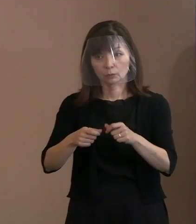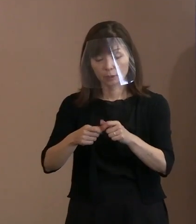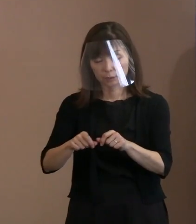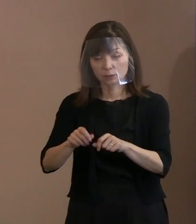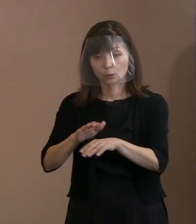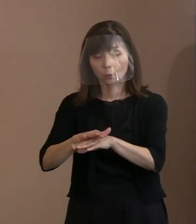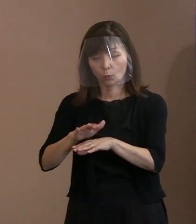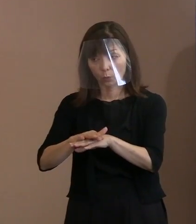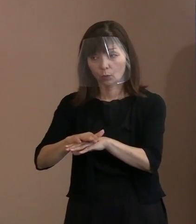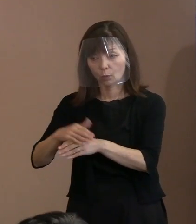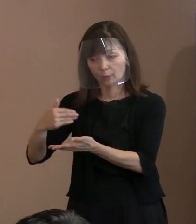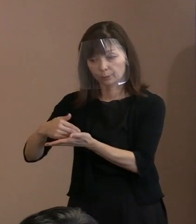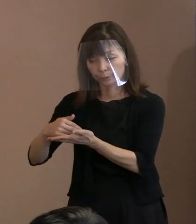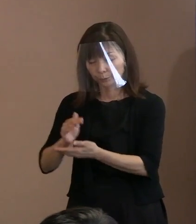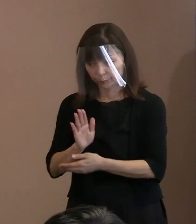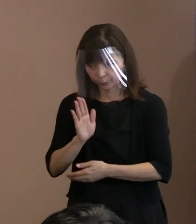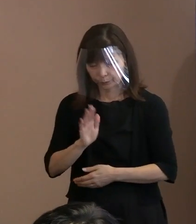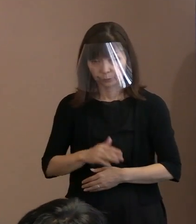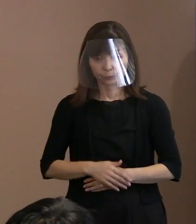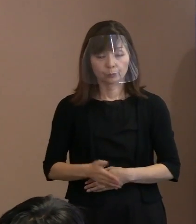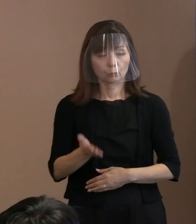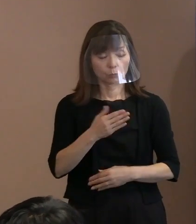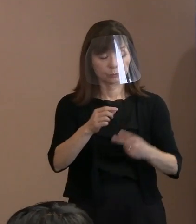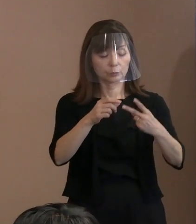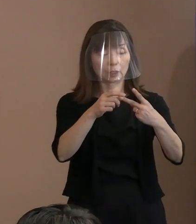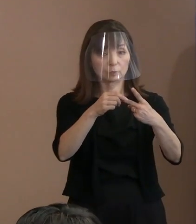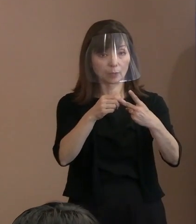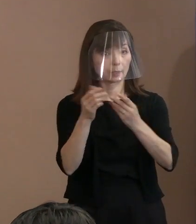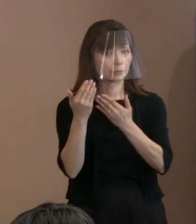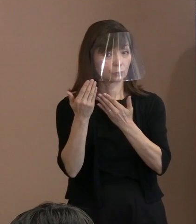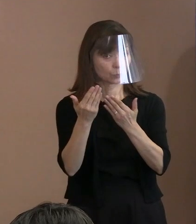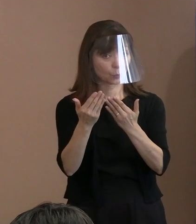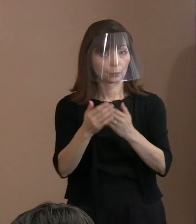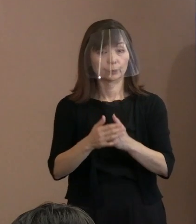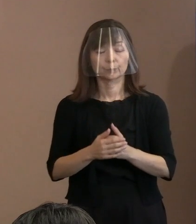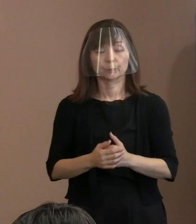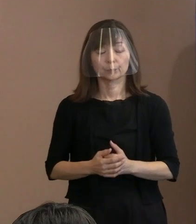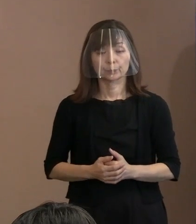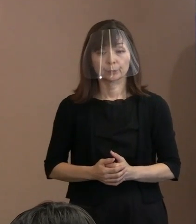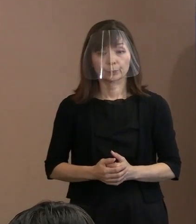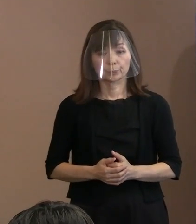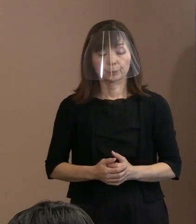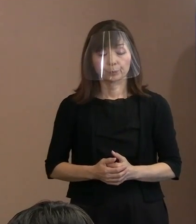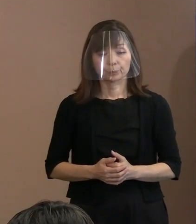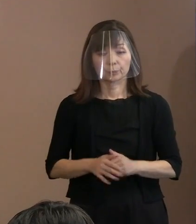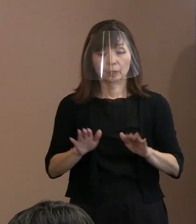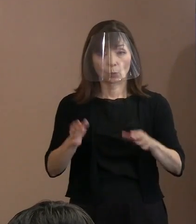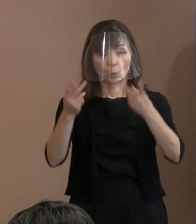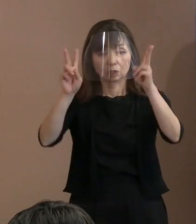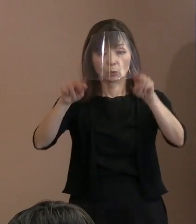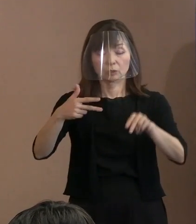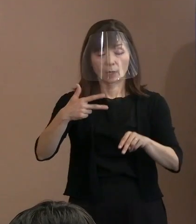【平和記念式典の開催規模について】 (記者)もう1つ大きな質問で､ 今日も広島市内でコロナの感染者が